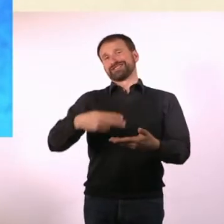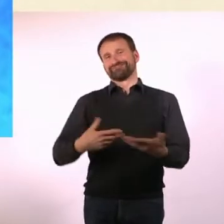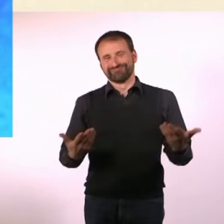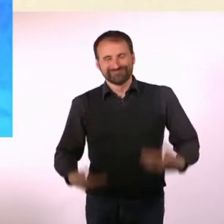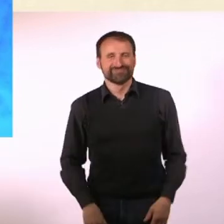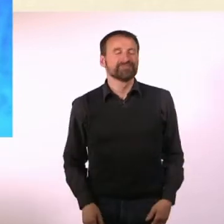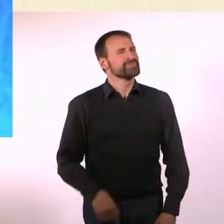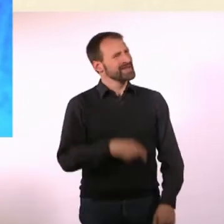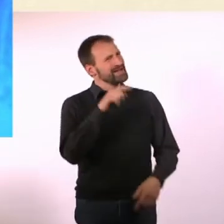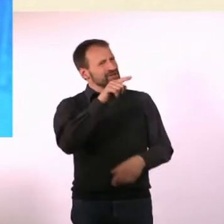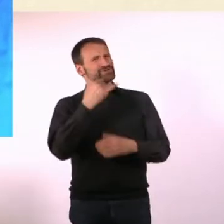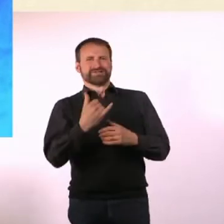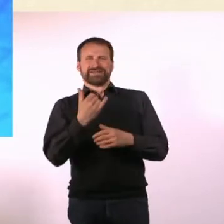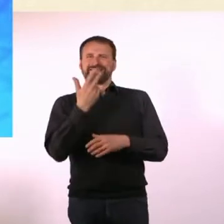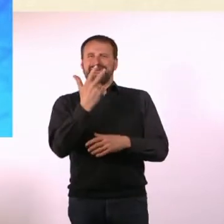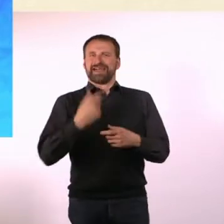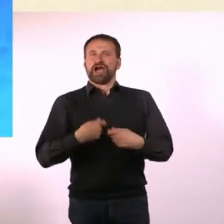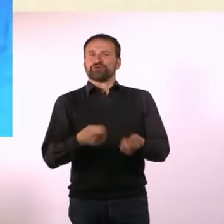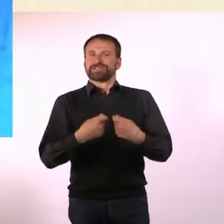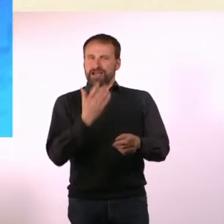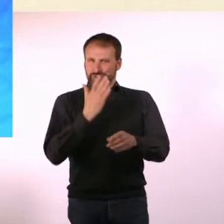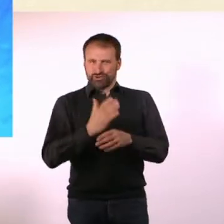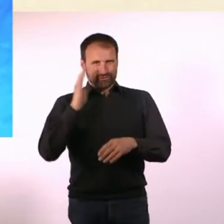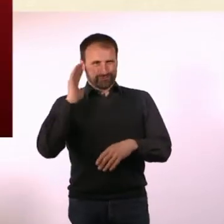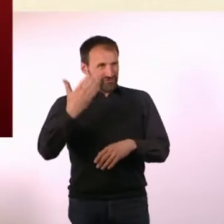Es sind bis jetzt drei Ausgaben erschienen. Hast Du das Gefühl, Du hast was erreicht?